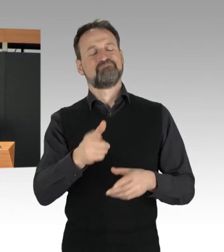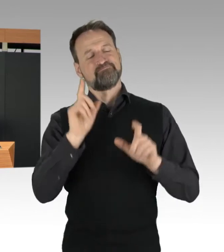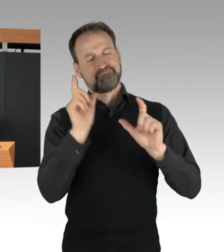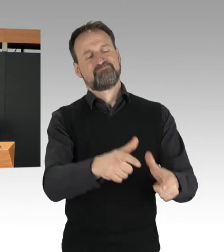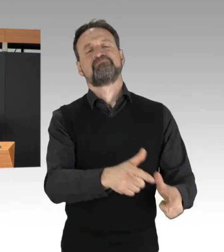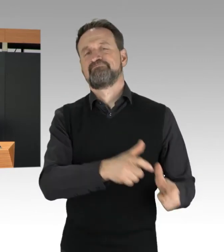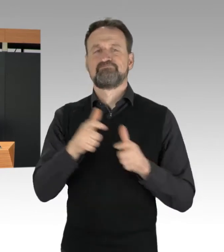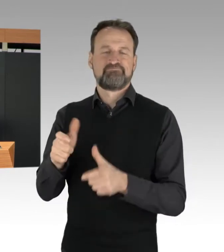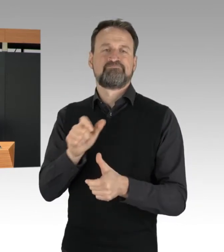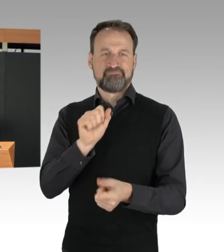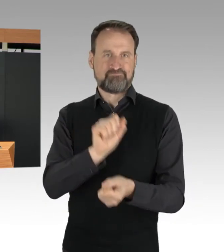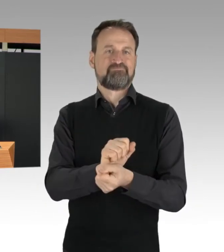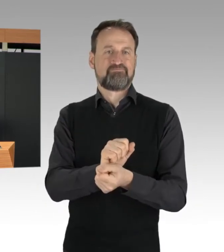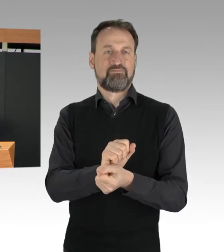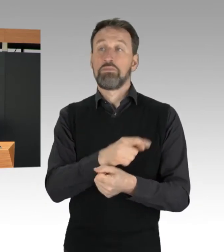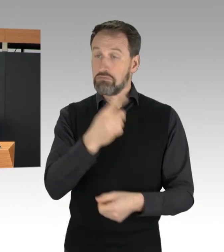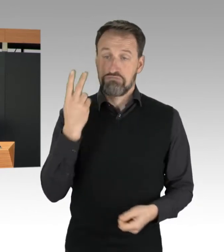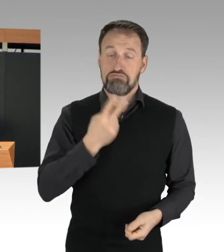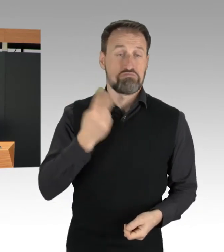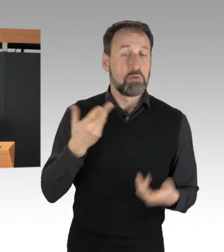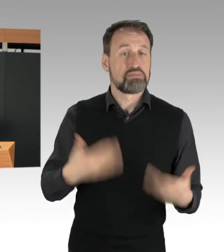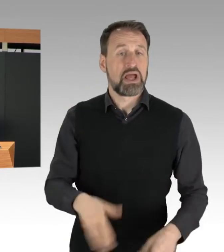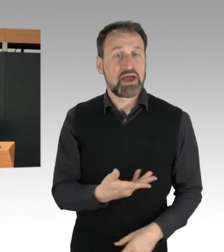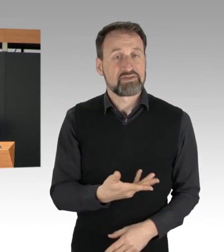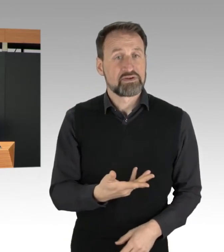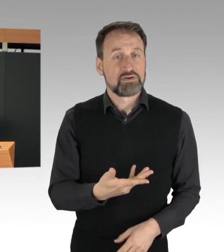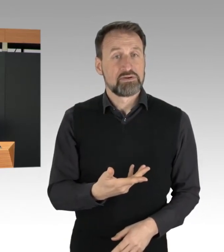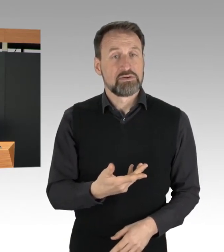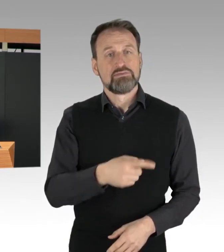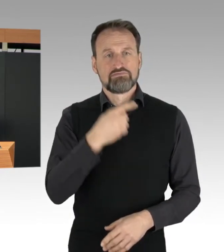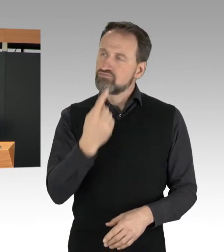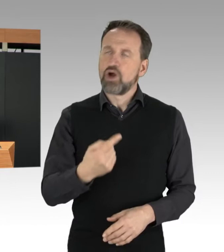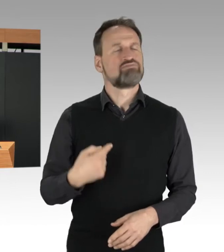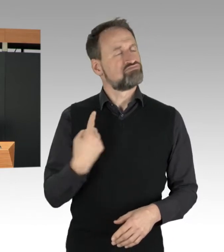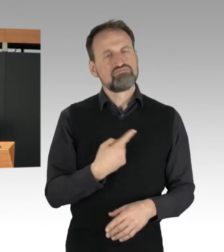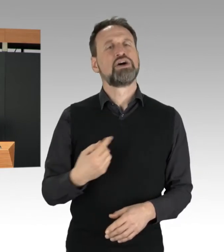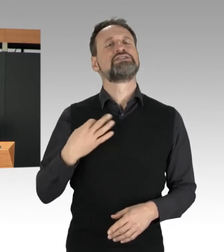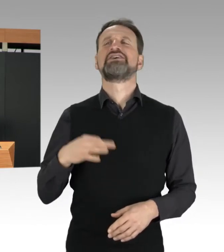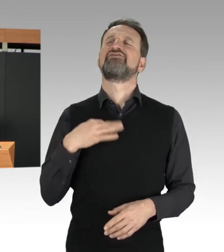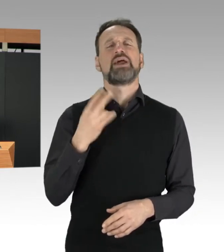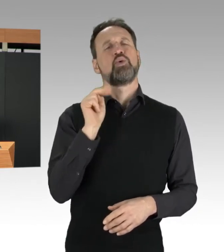wird bewusst in Kauf genommen und als ziviler Ungehorsam deklariert.